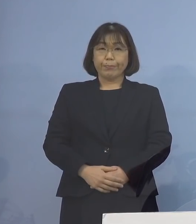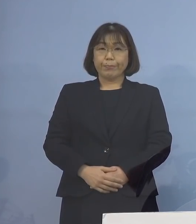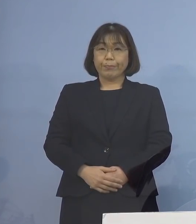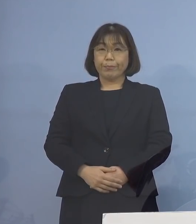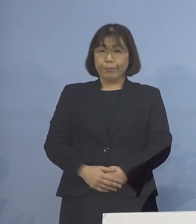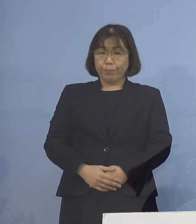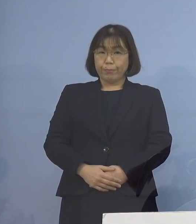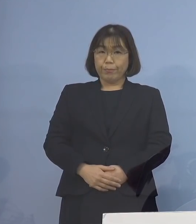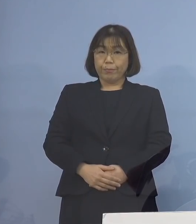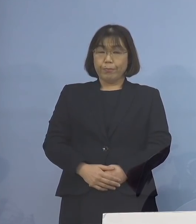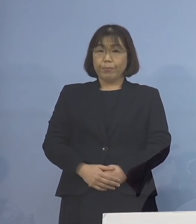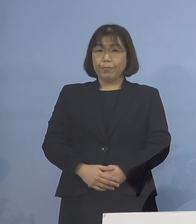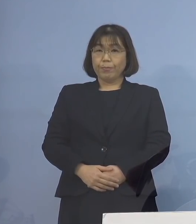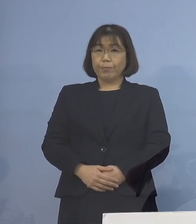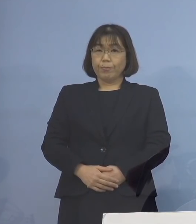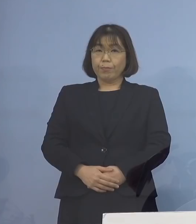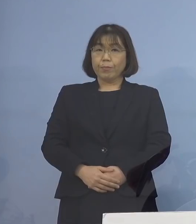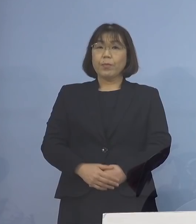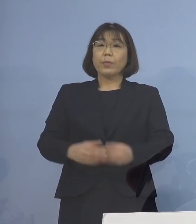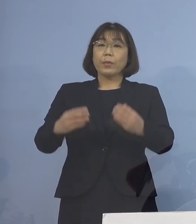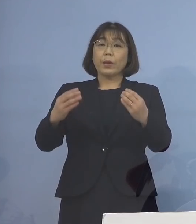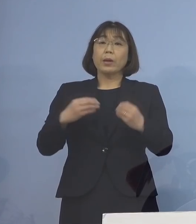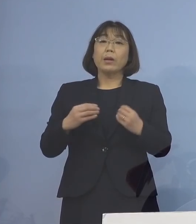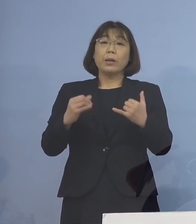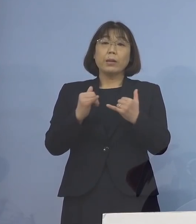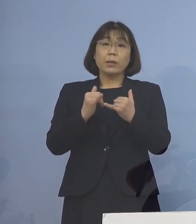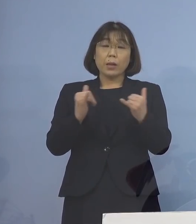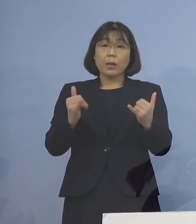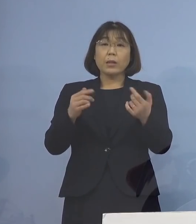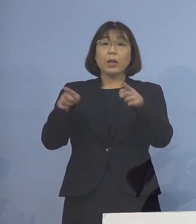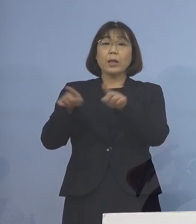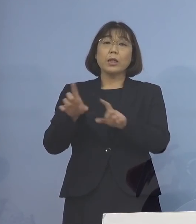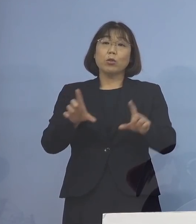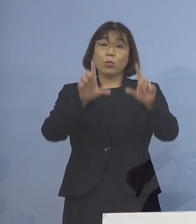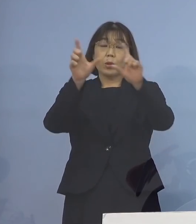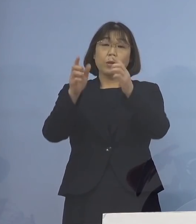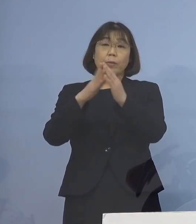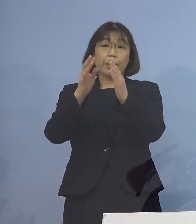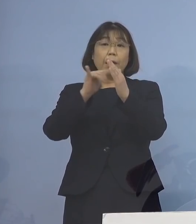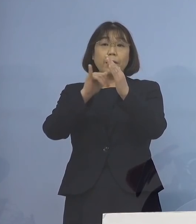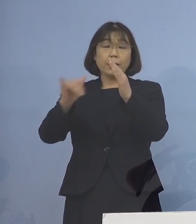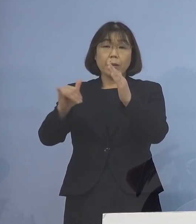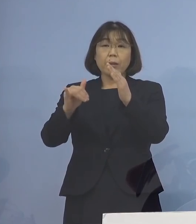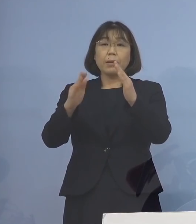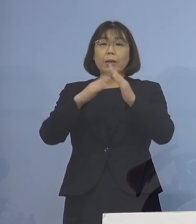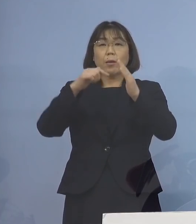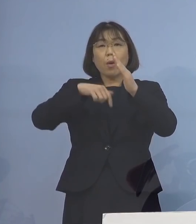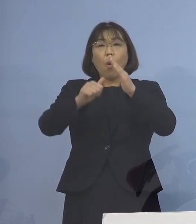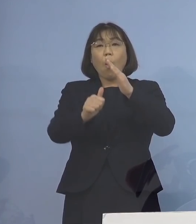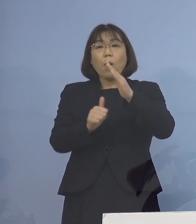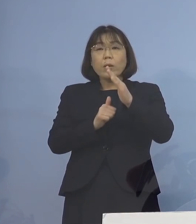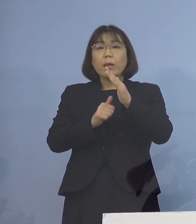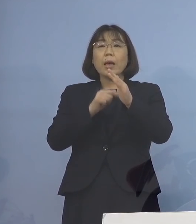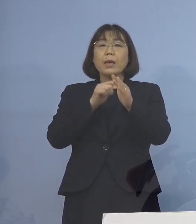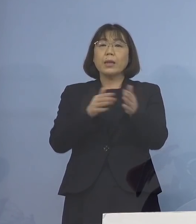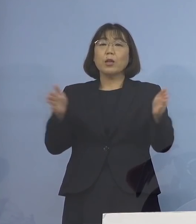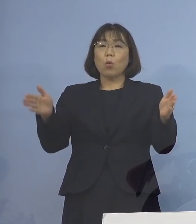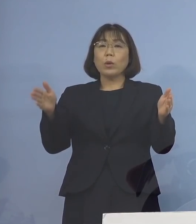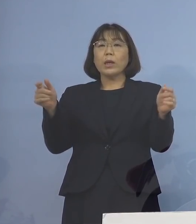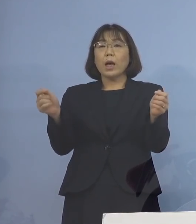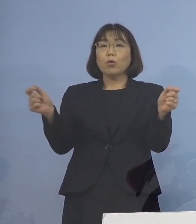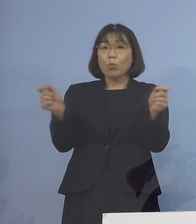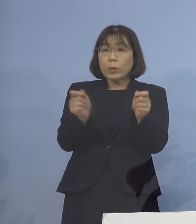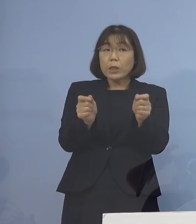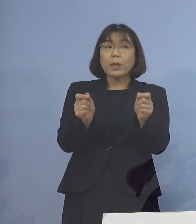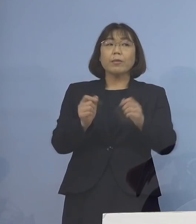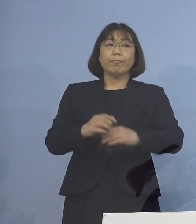まず、感染者の同居家族の待機期間の 短縮についてであります